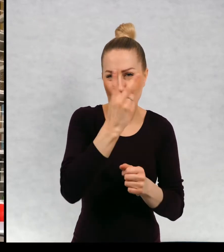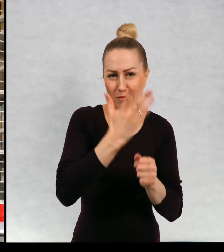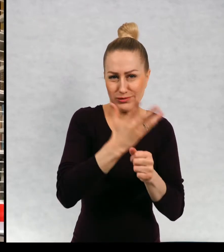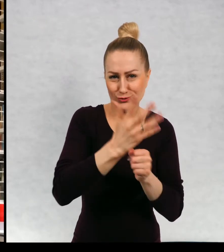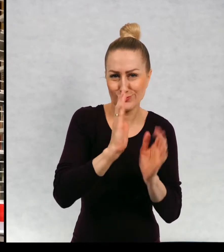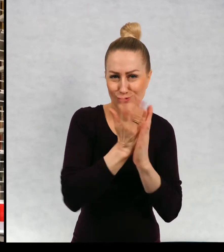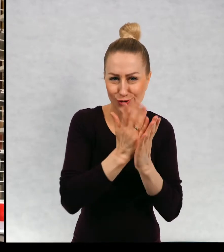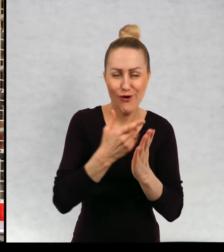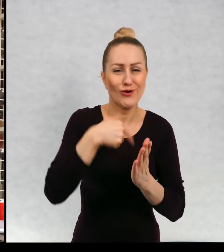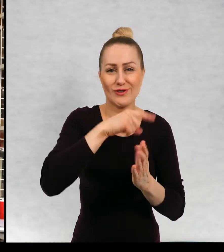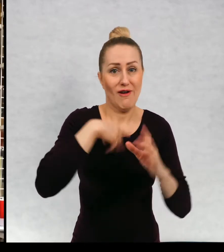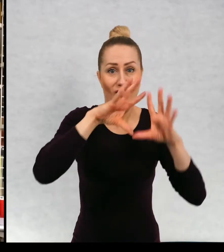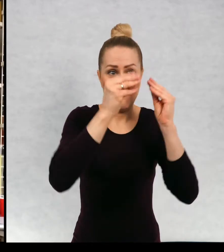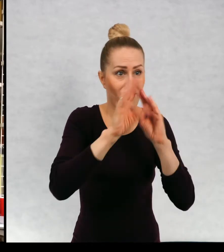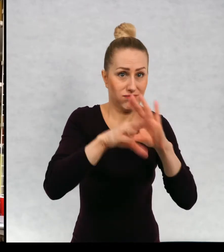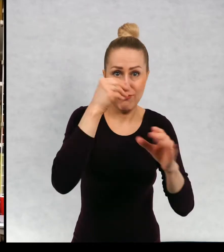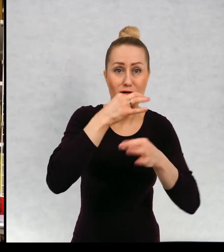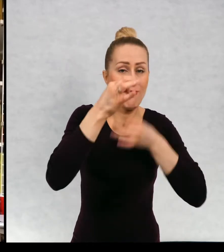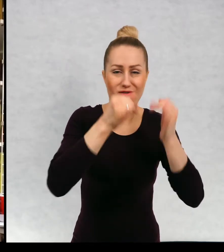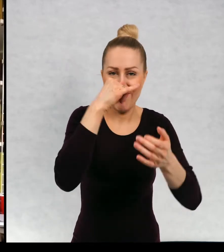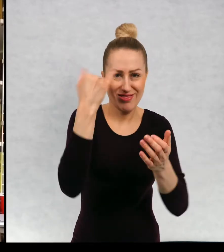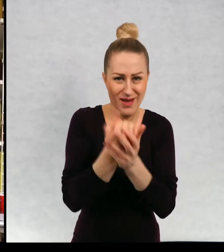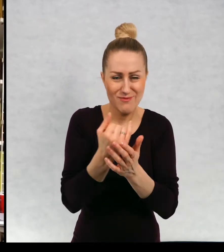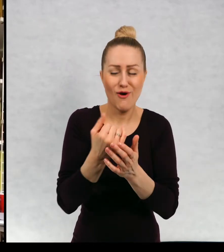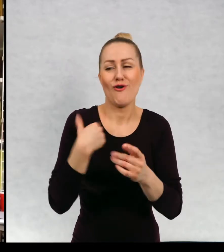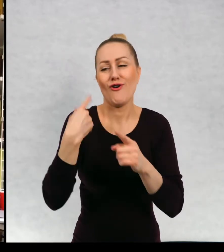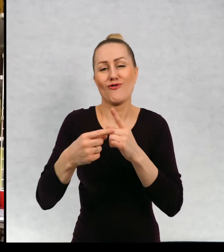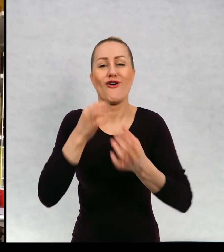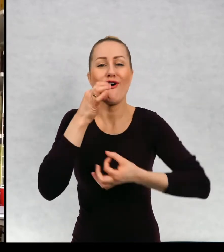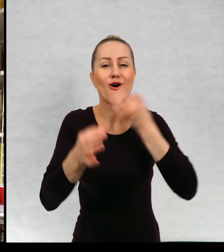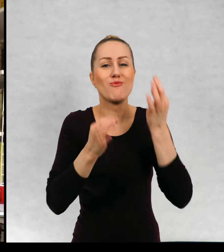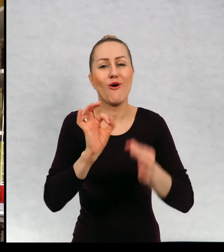Powiem parę słów o sobie, i o swoich marzeniach i o